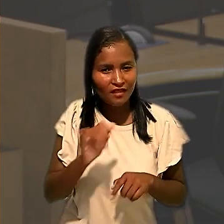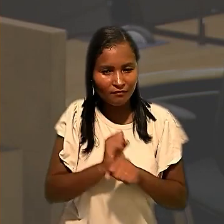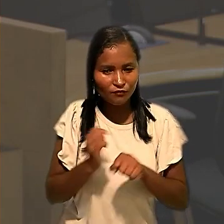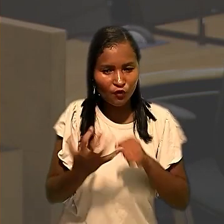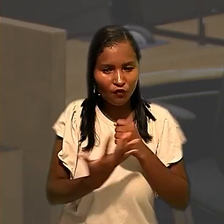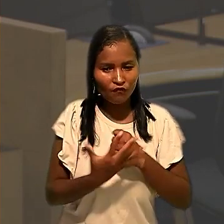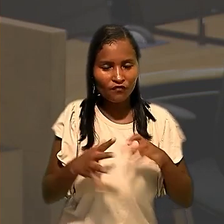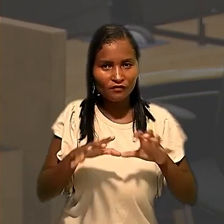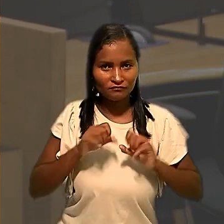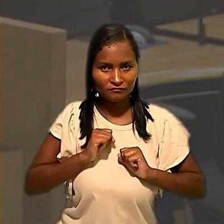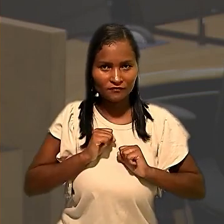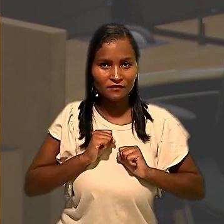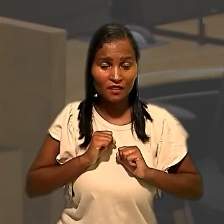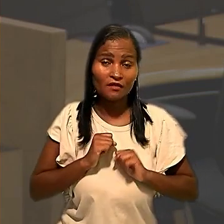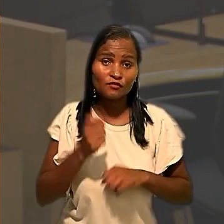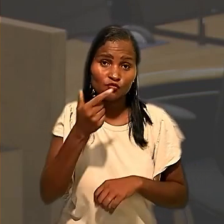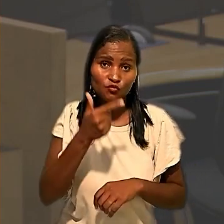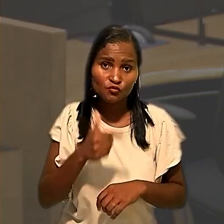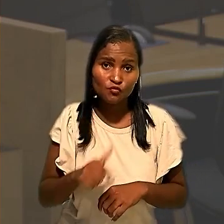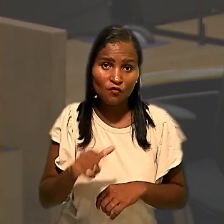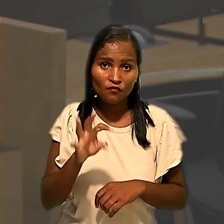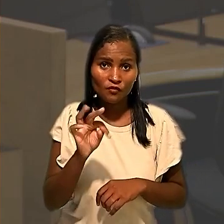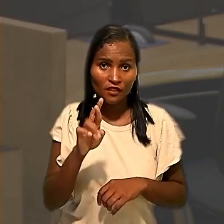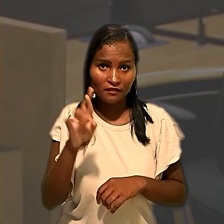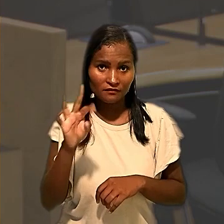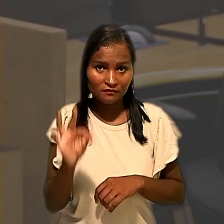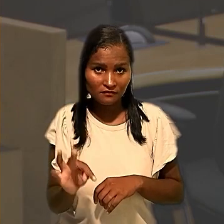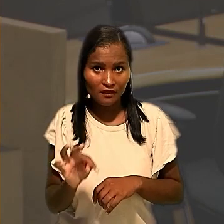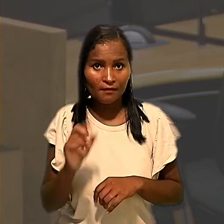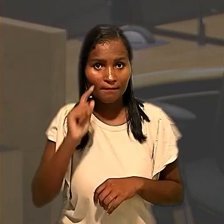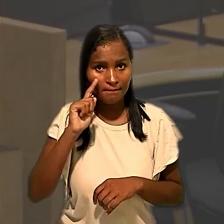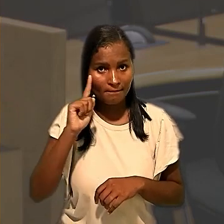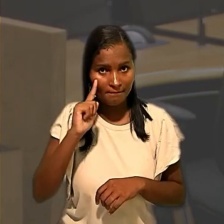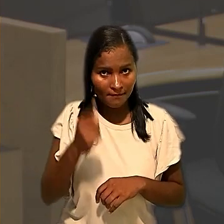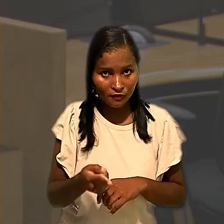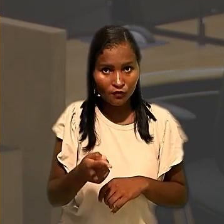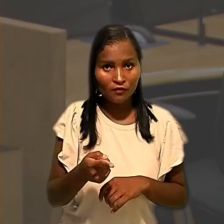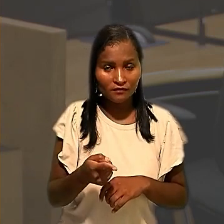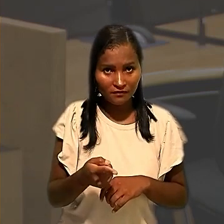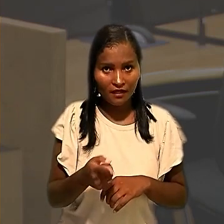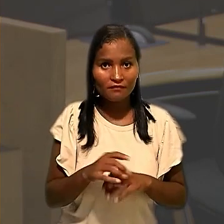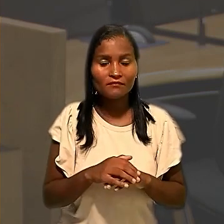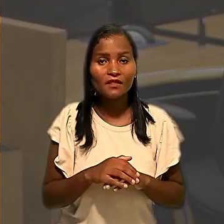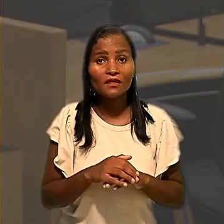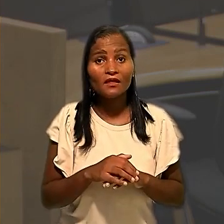coronavírus. Novamente, o Tribunal Regional do Trabalho determinou que a ECT testasse todos